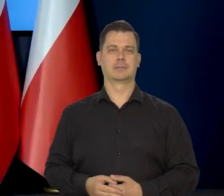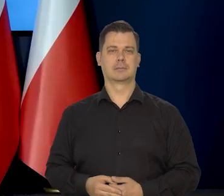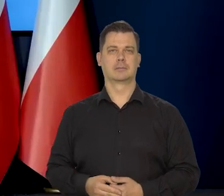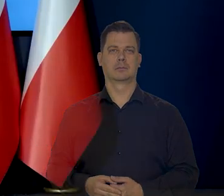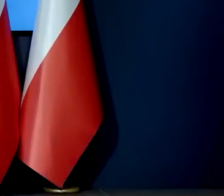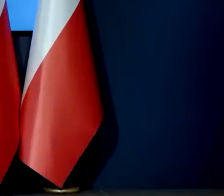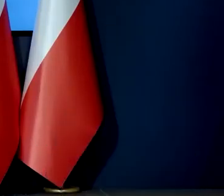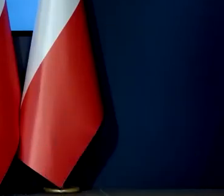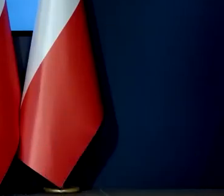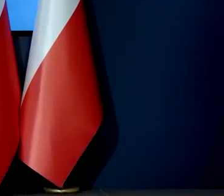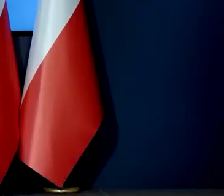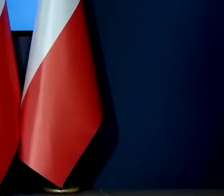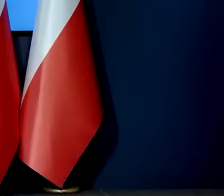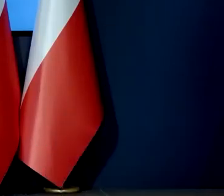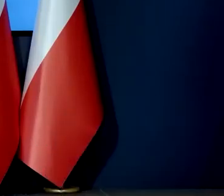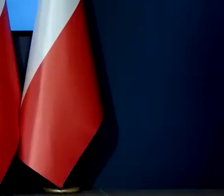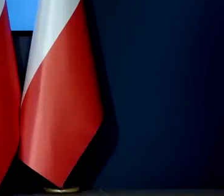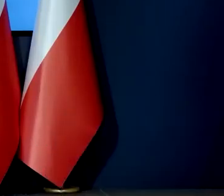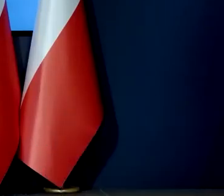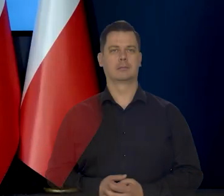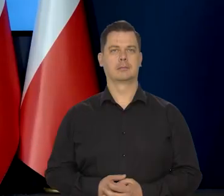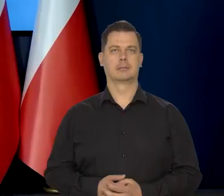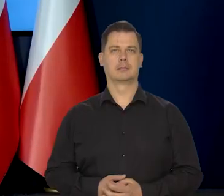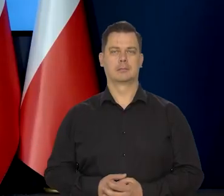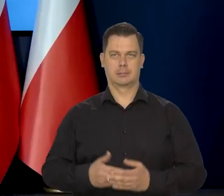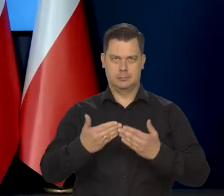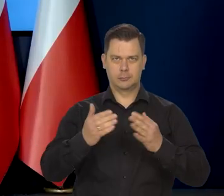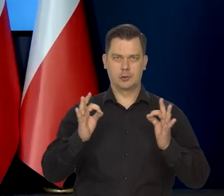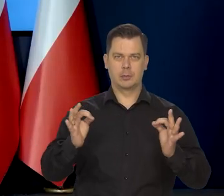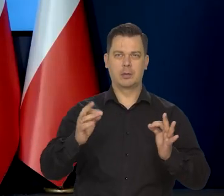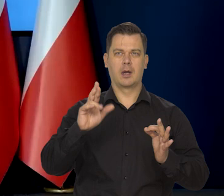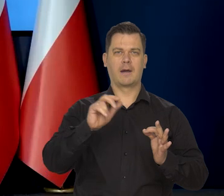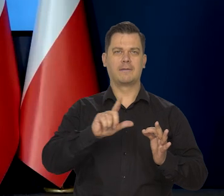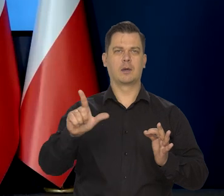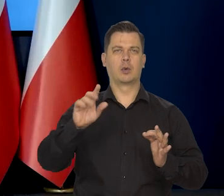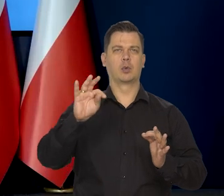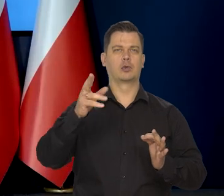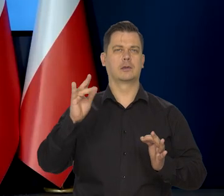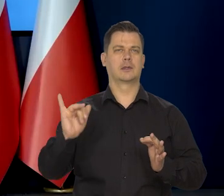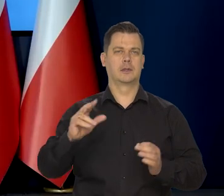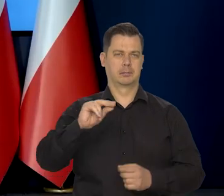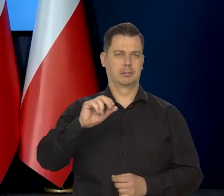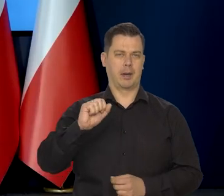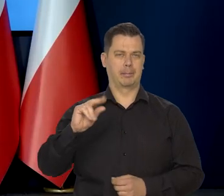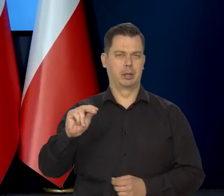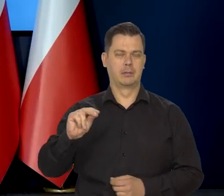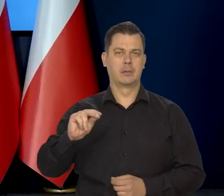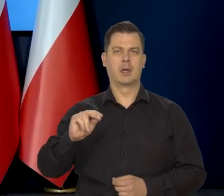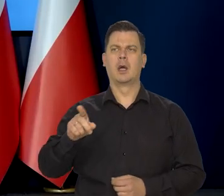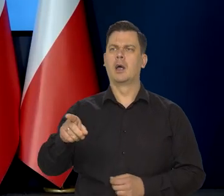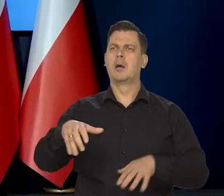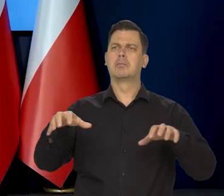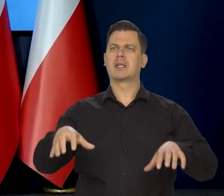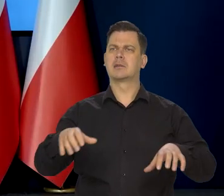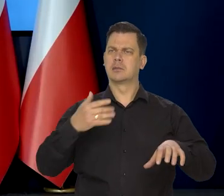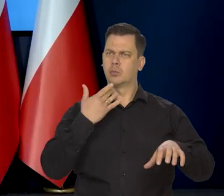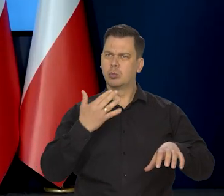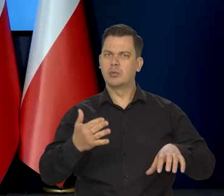Dzień dobry Rafał Tuszyński. Redakcja Ekonomiczna PAP-u, Panie prezesie powiedział Pan, że jest zbyt wcześnie,